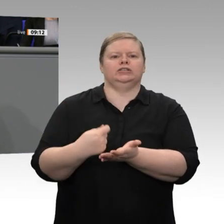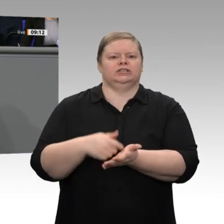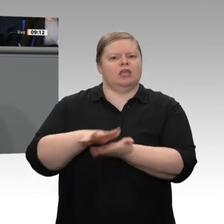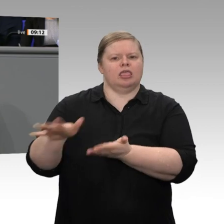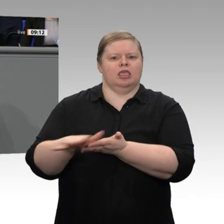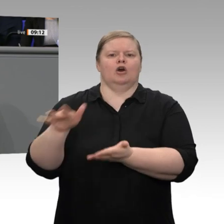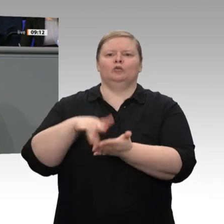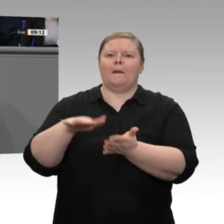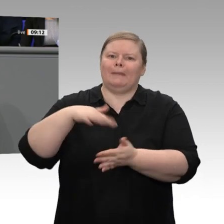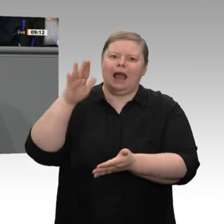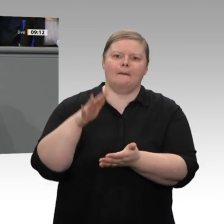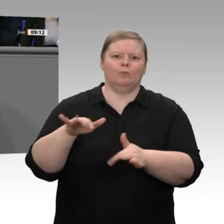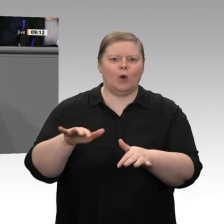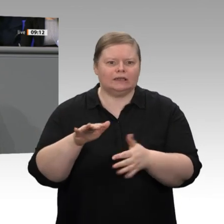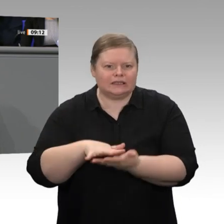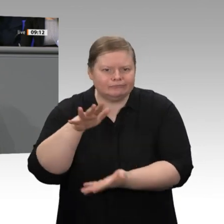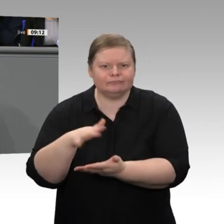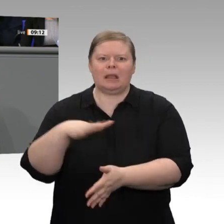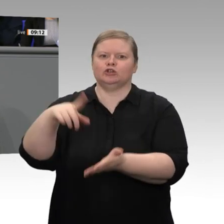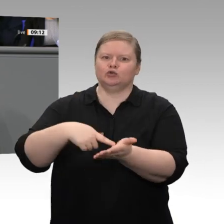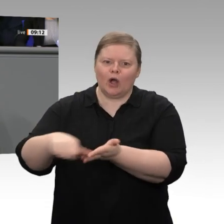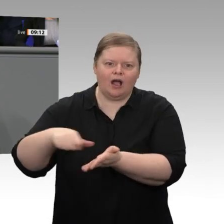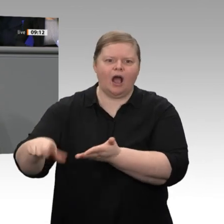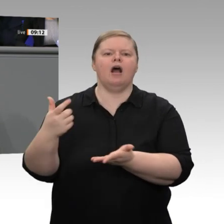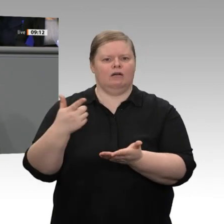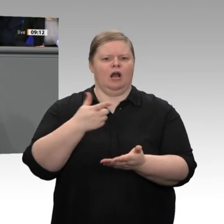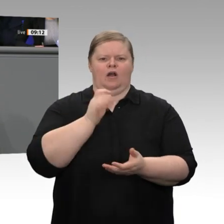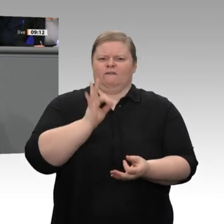letzten Jahren. Das ist ein Grund dafür, warum viele die Frage stellen: Wie